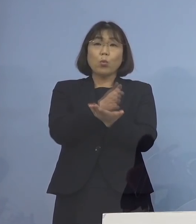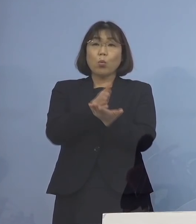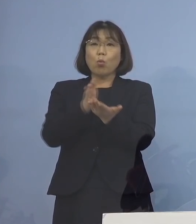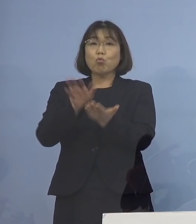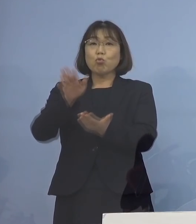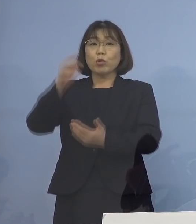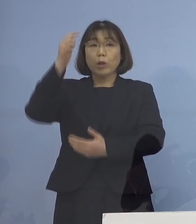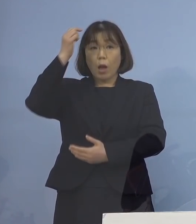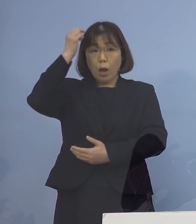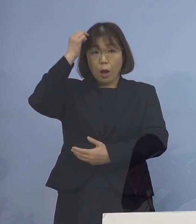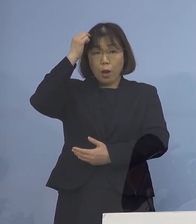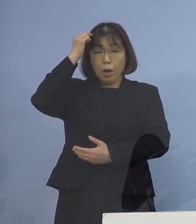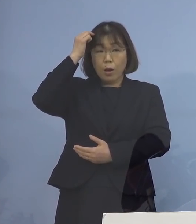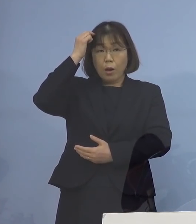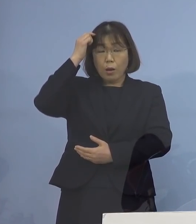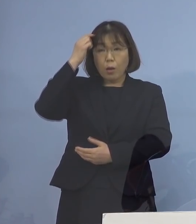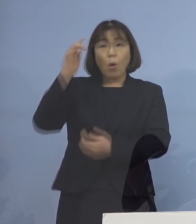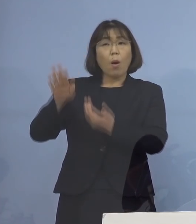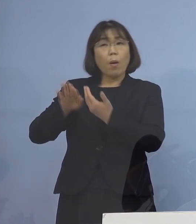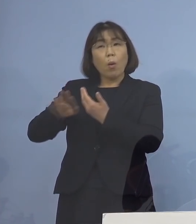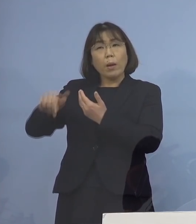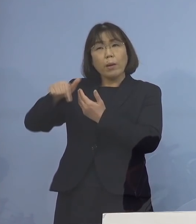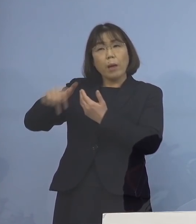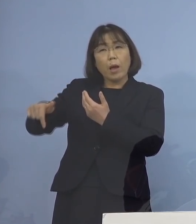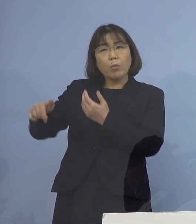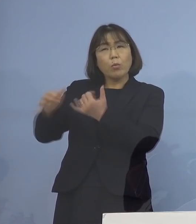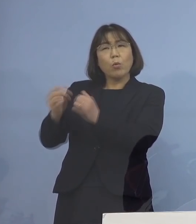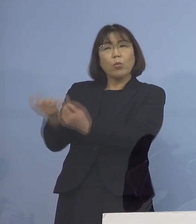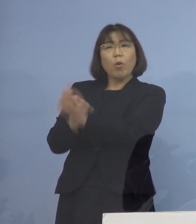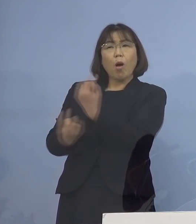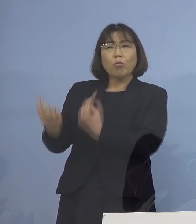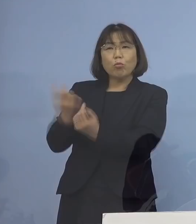外部の人が出入りが多いところ とかですね